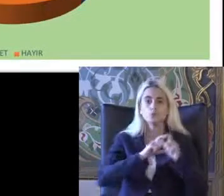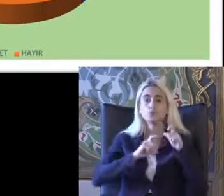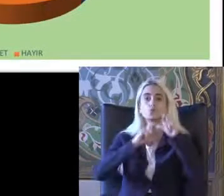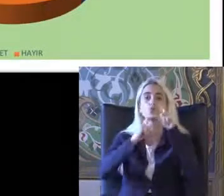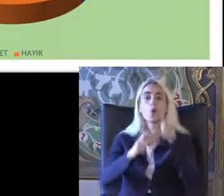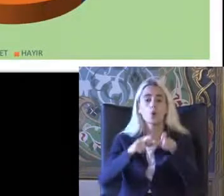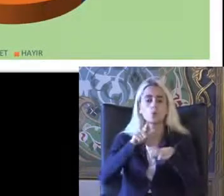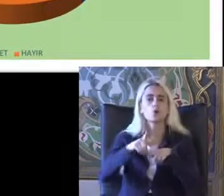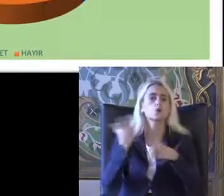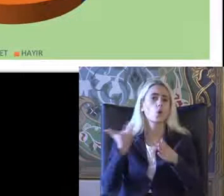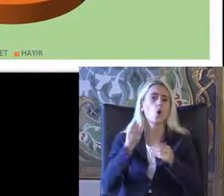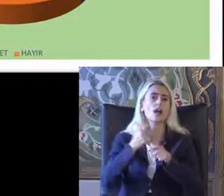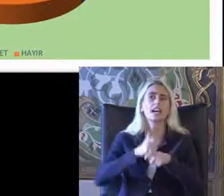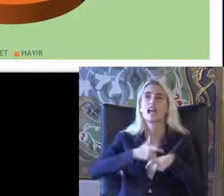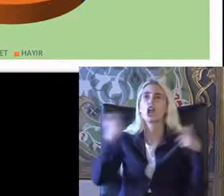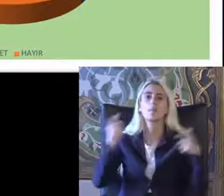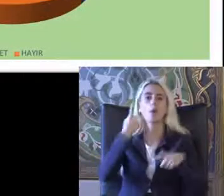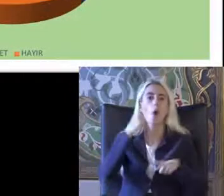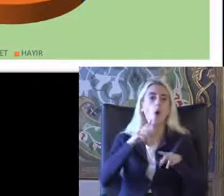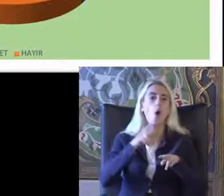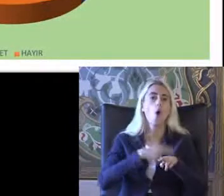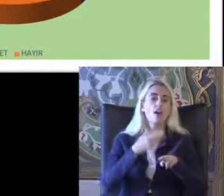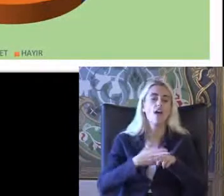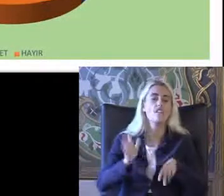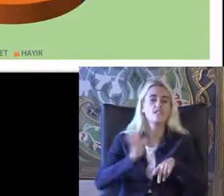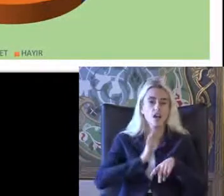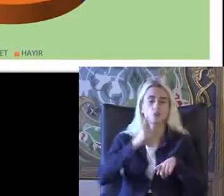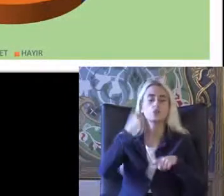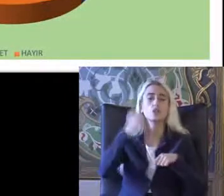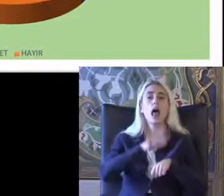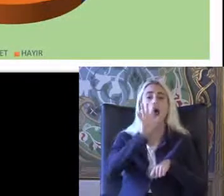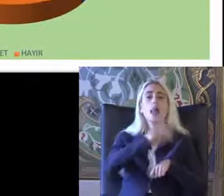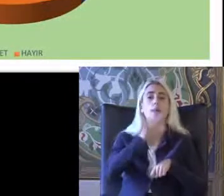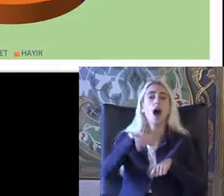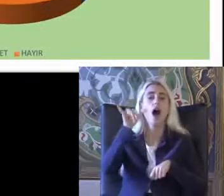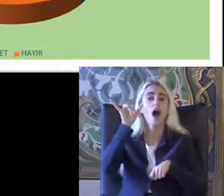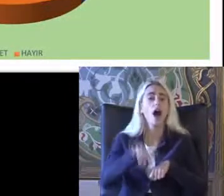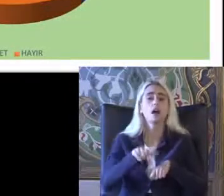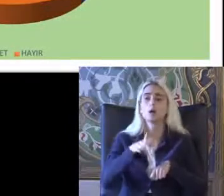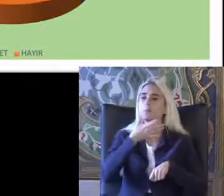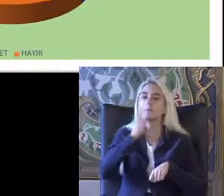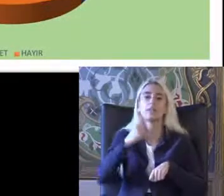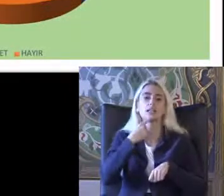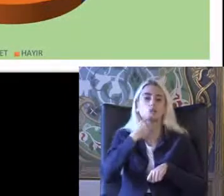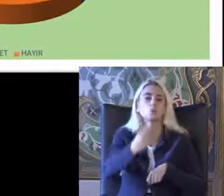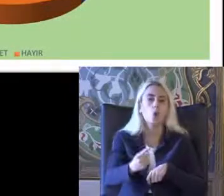Oldukça geniş bir Jamie vardy %50 5'i Haklarına bilmediklerini söylemişler